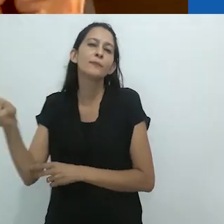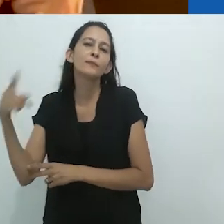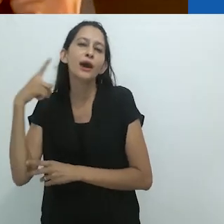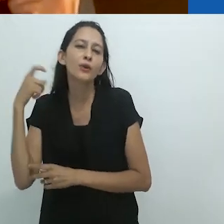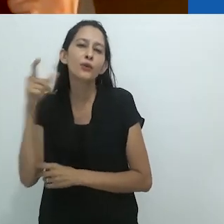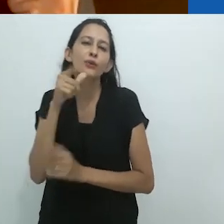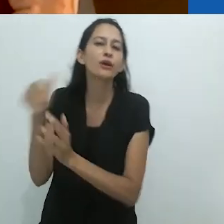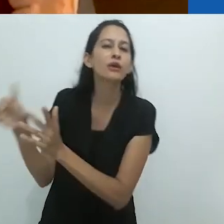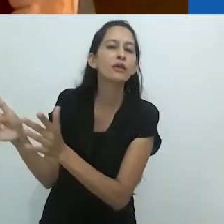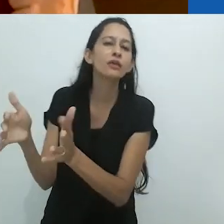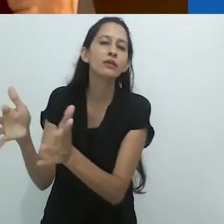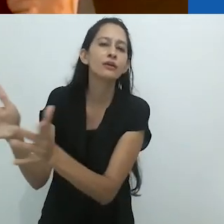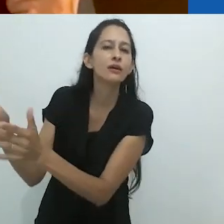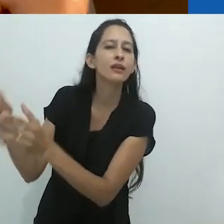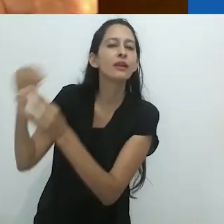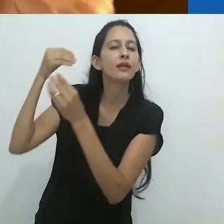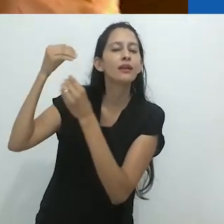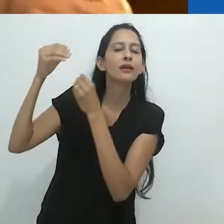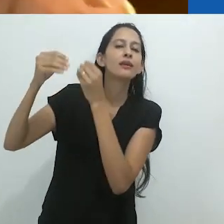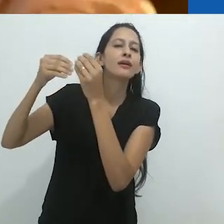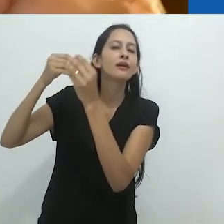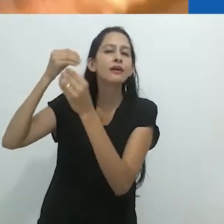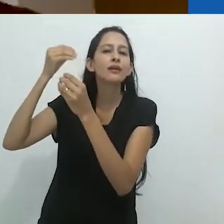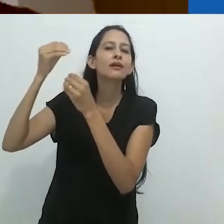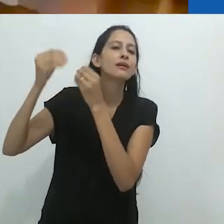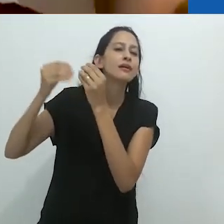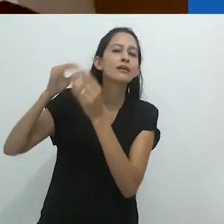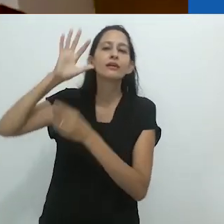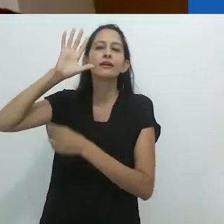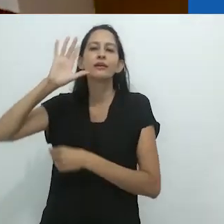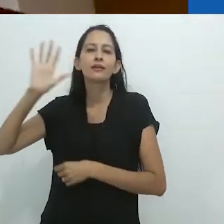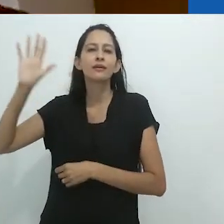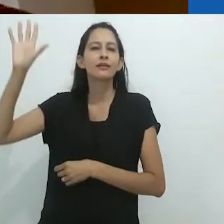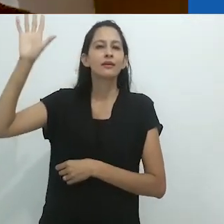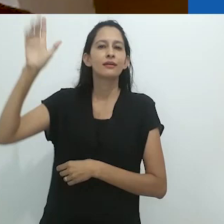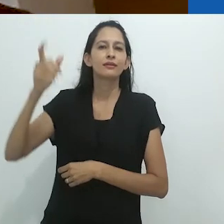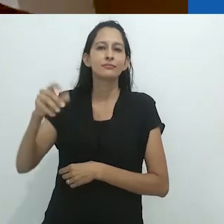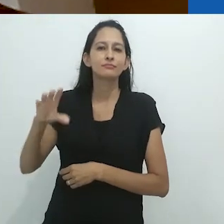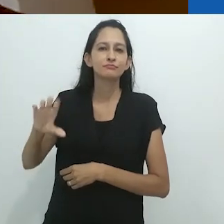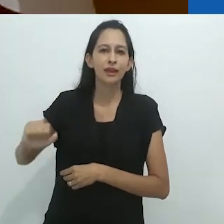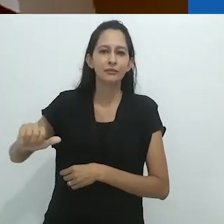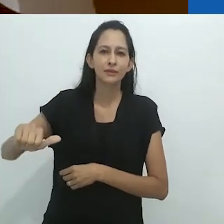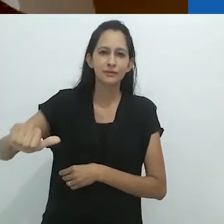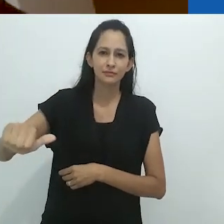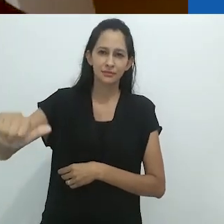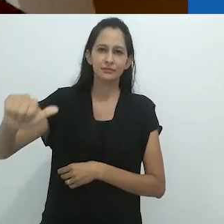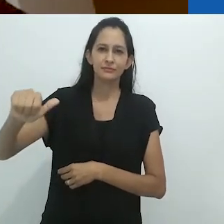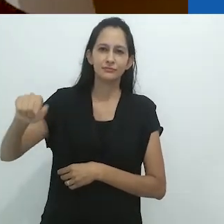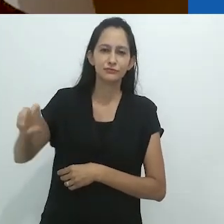com o riacho ao fundo cheio de lagostins